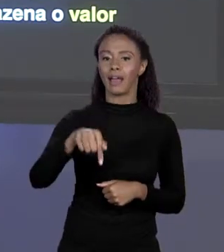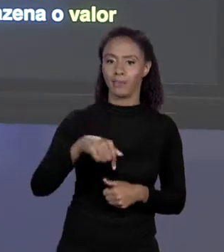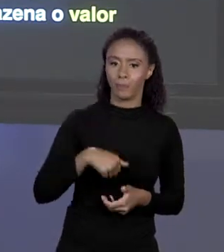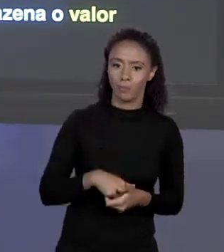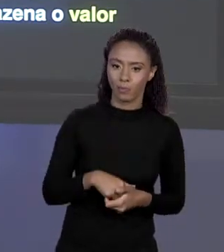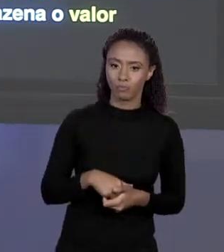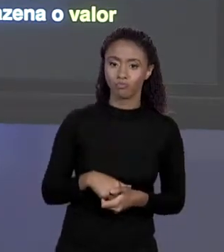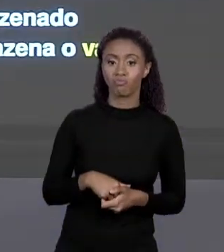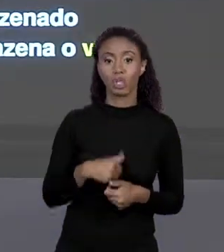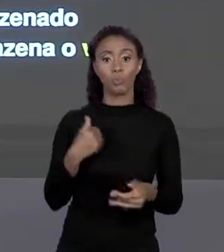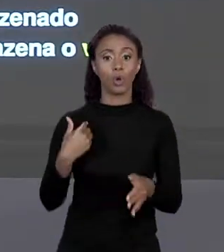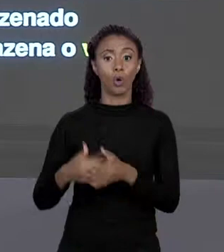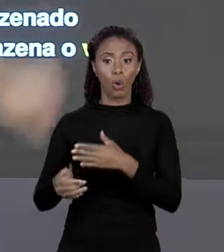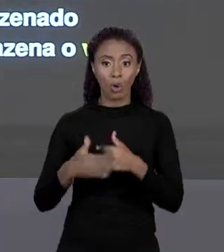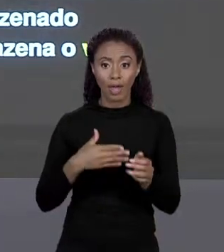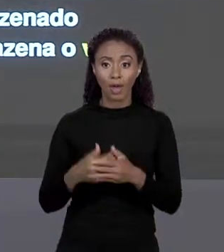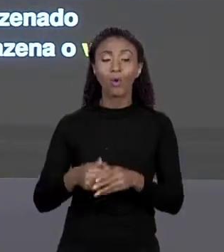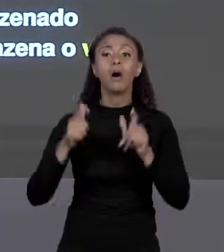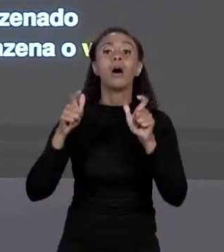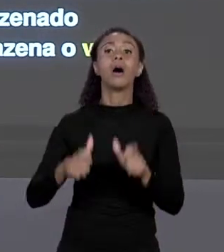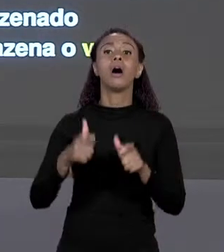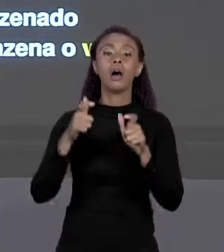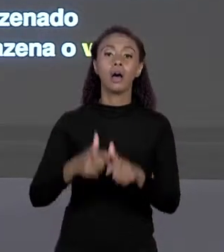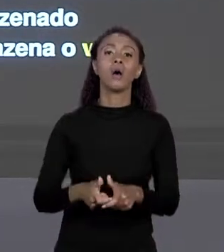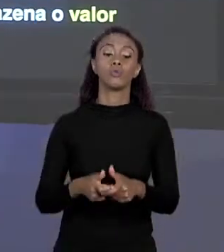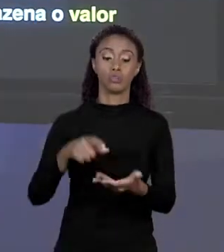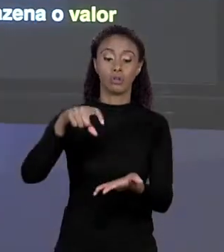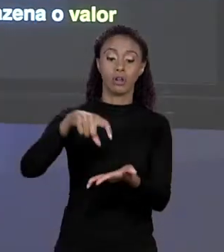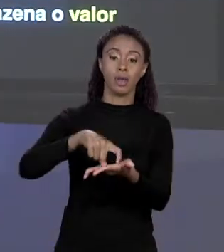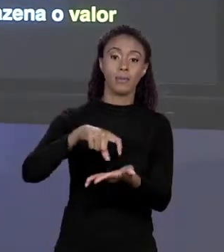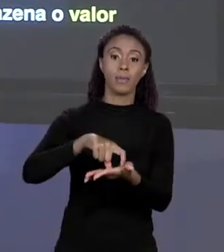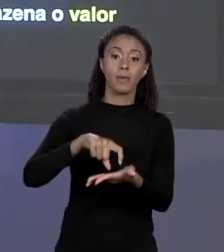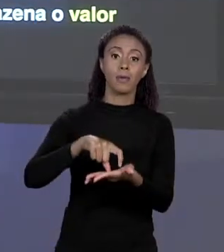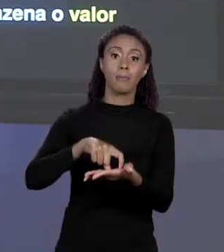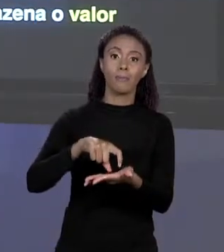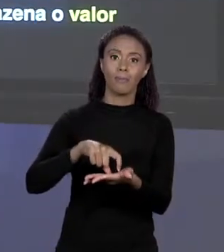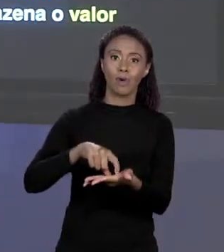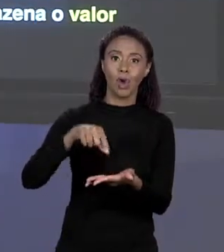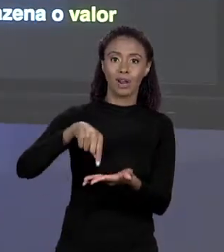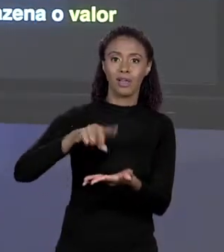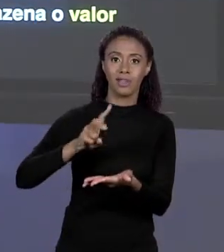ARMAZENADO NA REGIÃO DE MEMÓRIA COM ESSE ENDEREÇO, ENTÃO NÓS ARMAZENAMOS SIM O